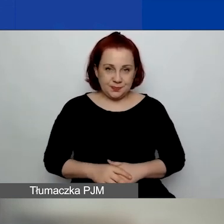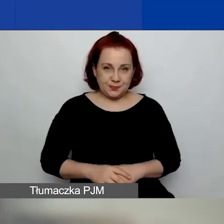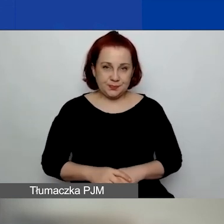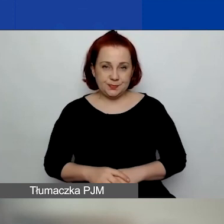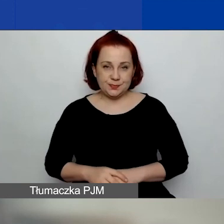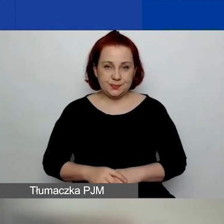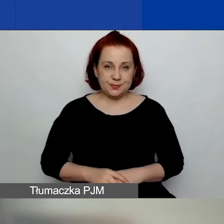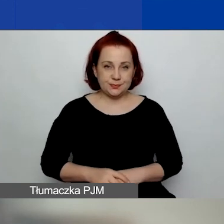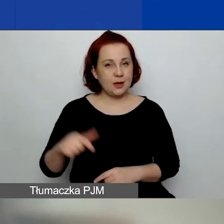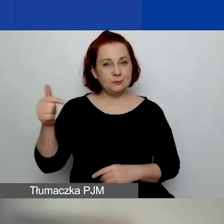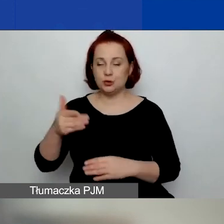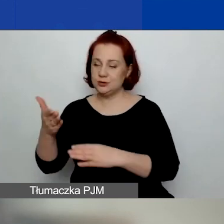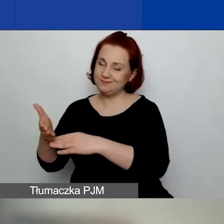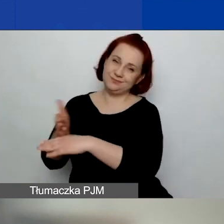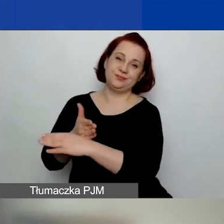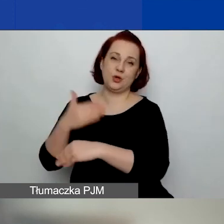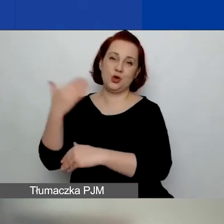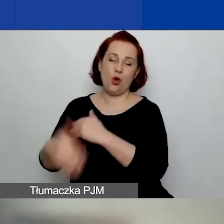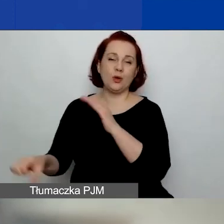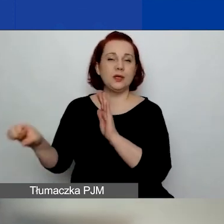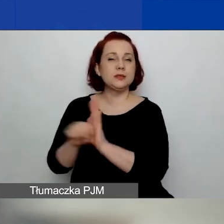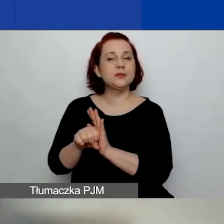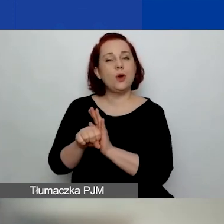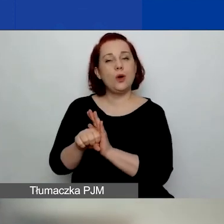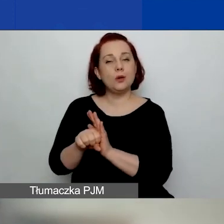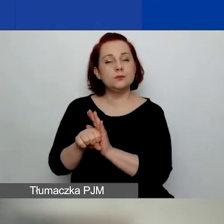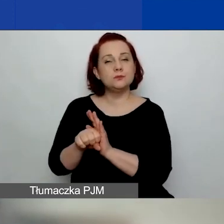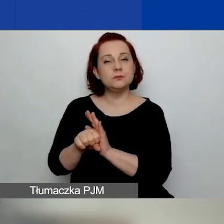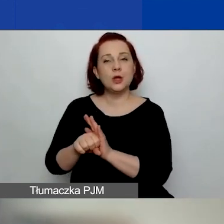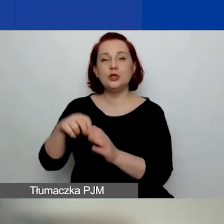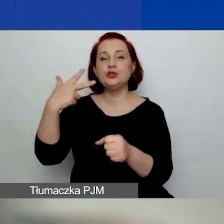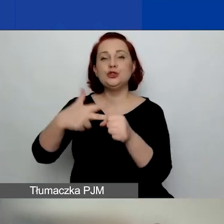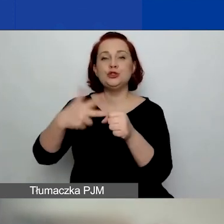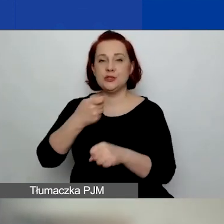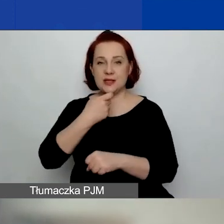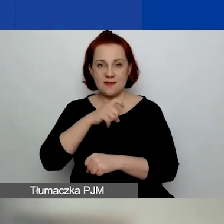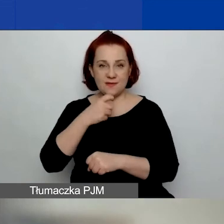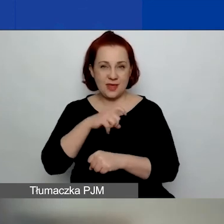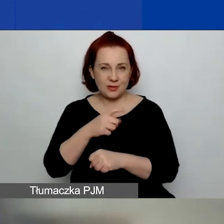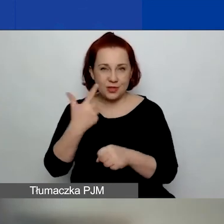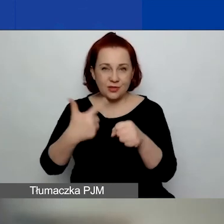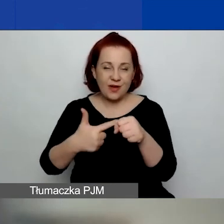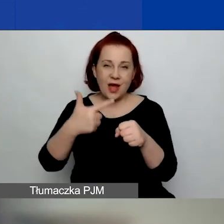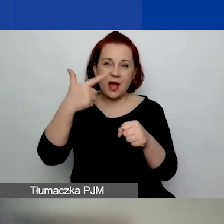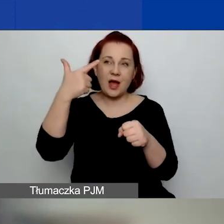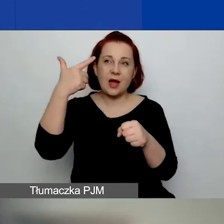One muszą się wszystkie skończyć do 30 kwietnia 2024 roku.